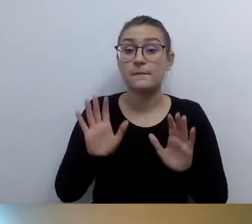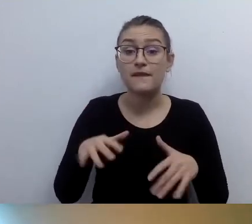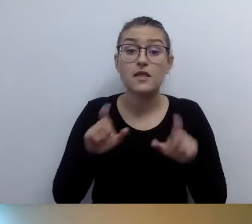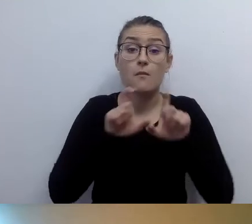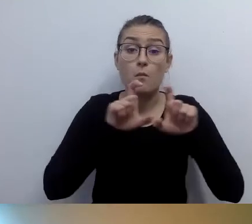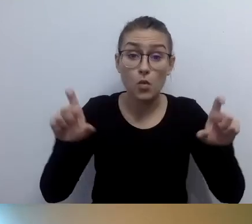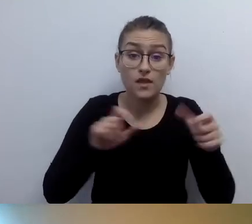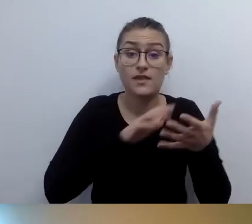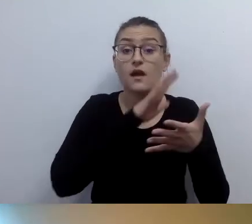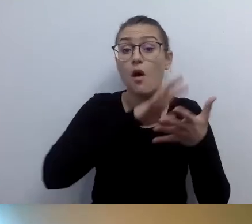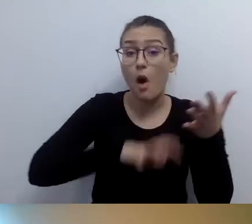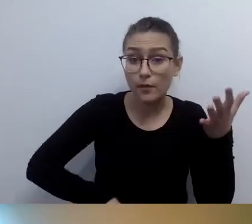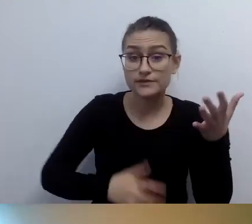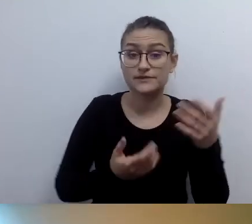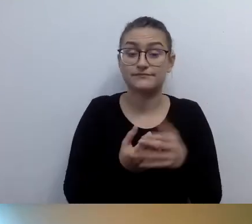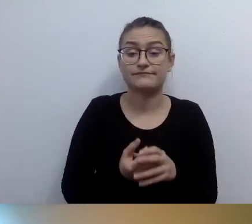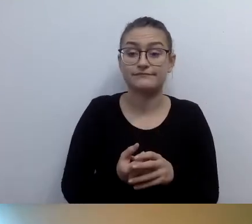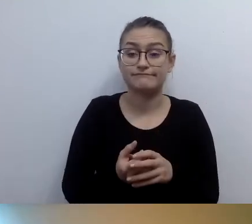niemożliwe do zlikwidowania bariery architektoniczne.